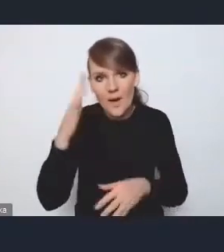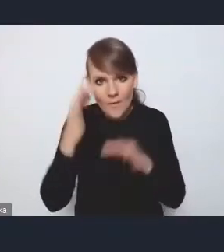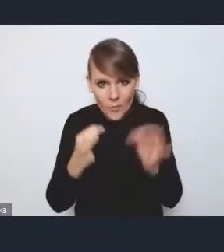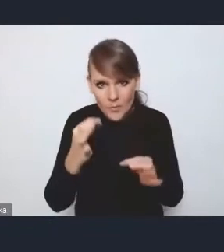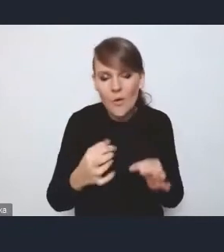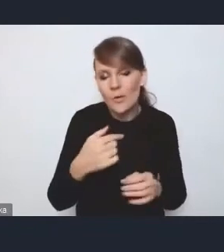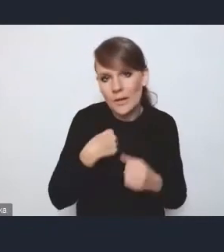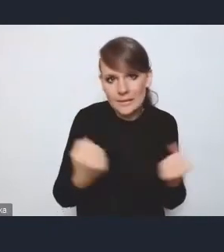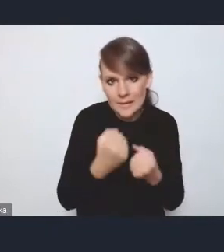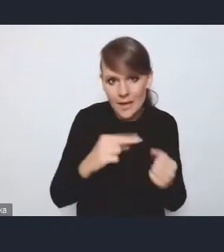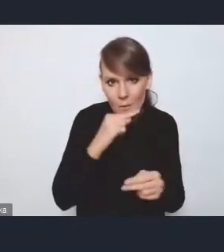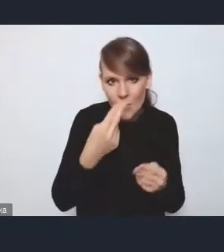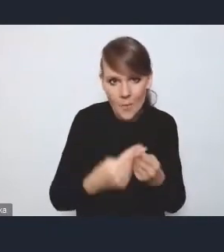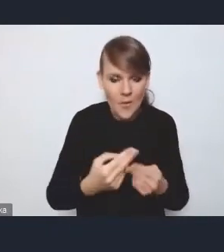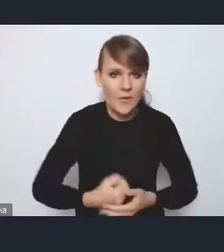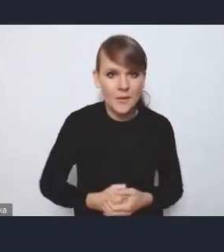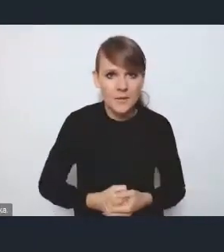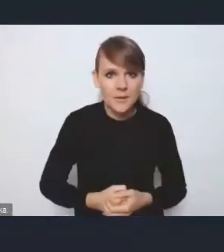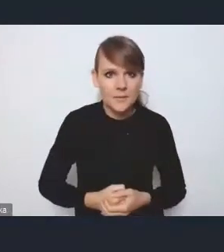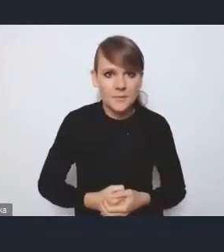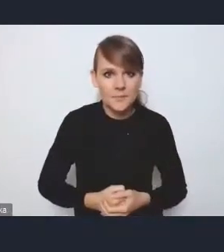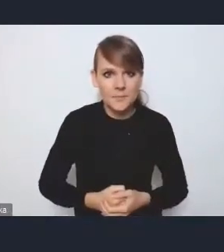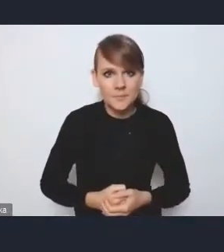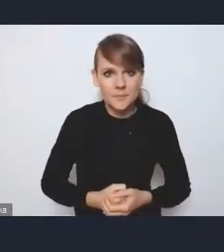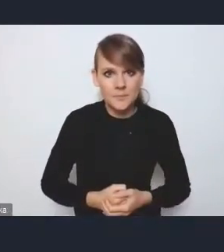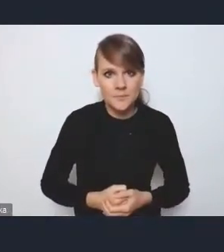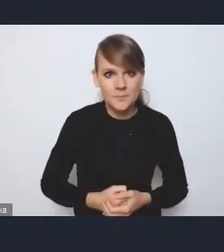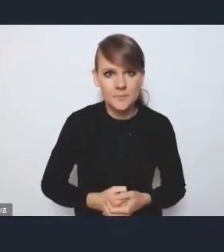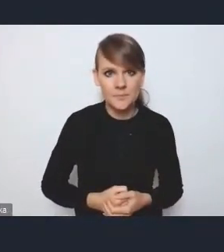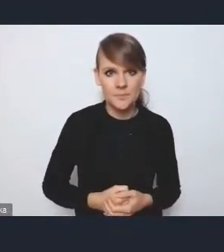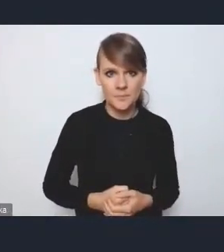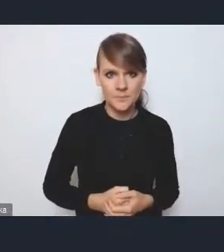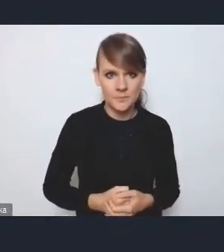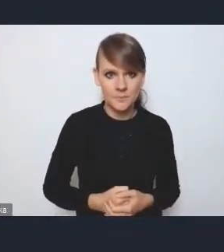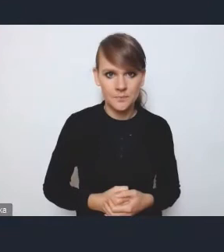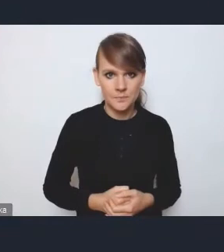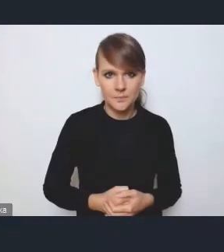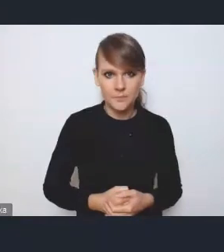Ponieważ odniosę się może do tego wątku o różnych innych wyzwaniach,